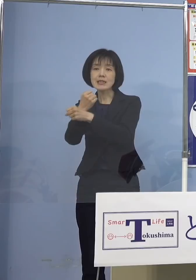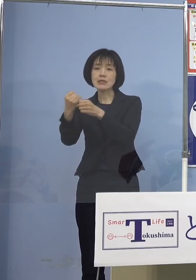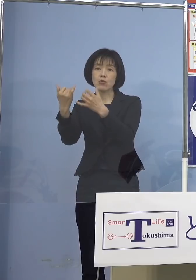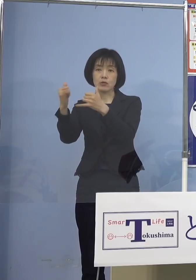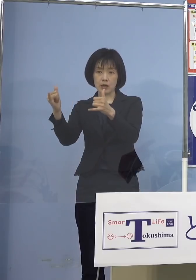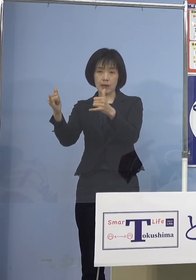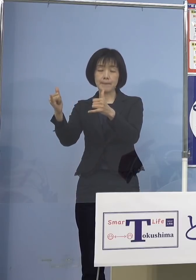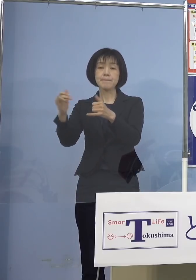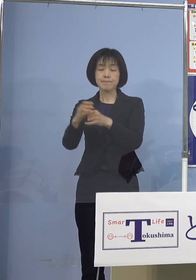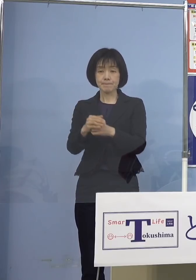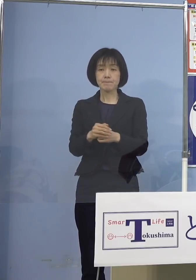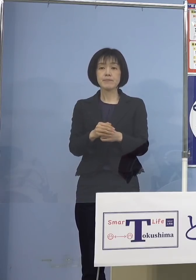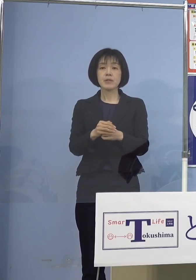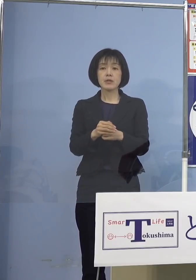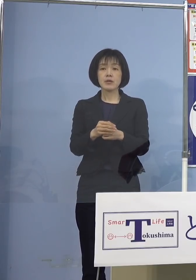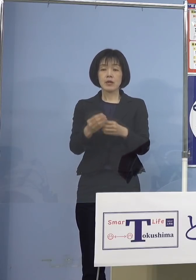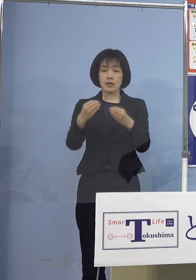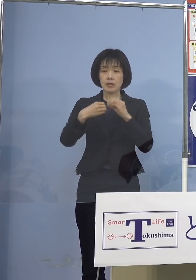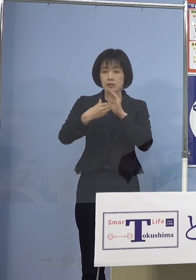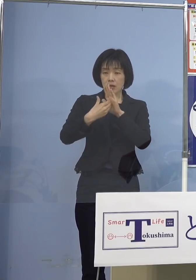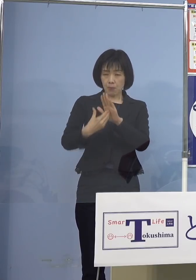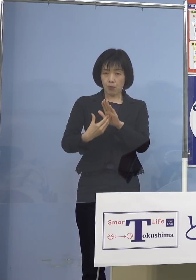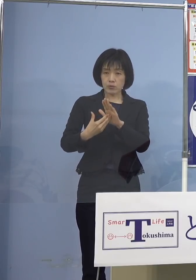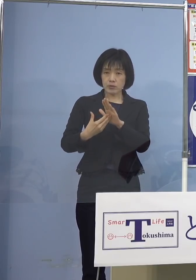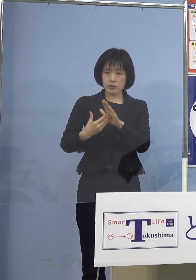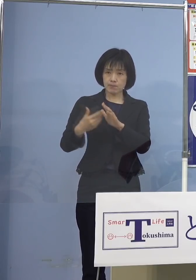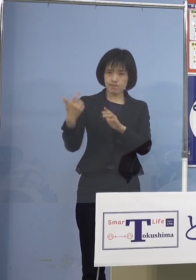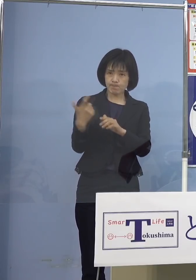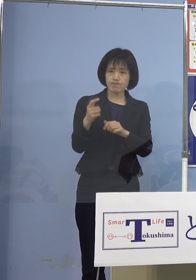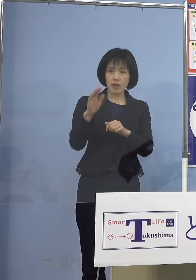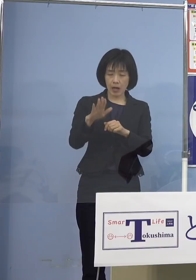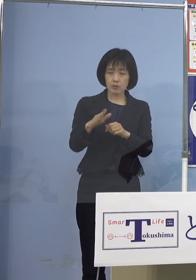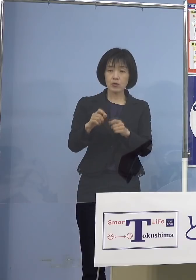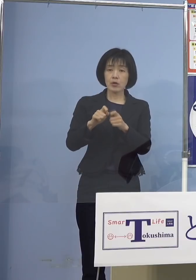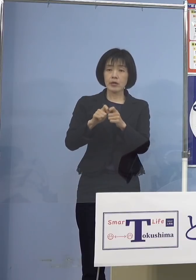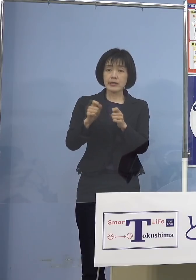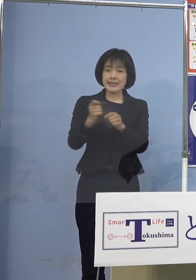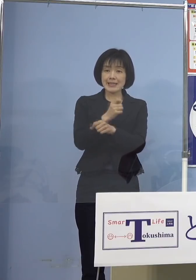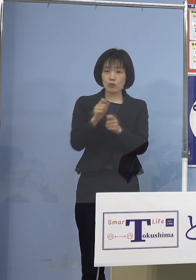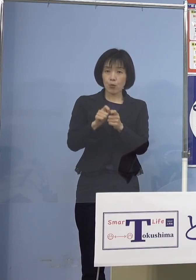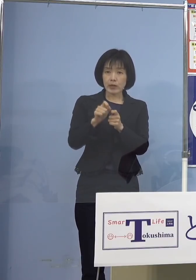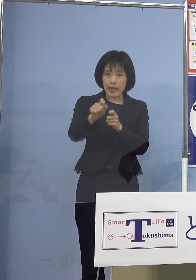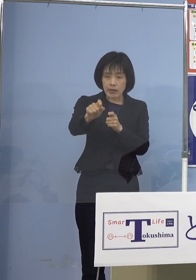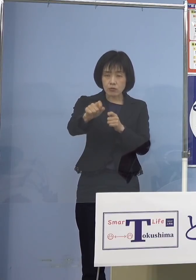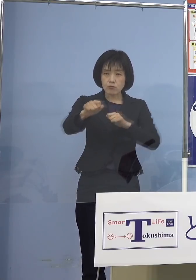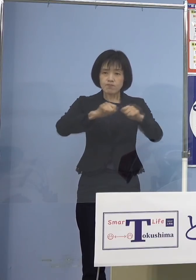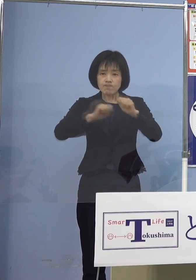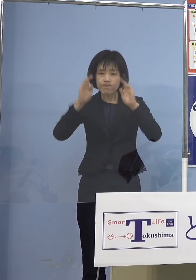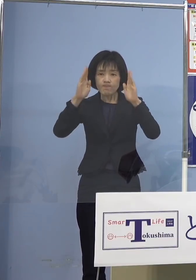感染防止対策の徹底と事業継続に 取り組んでいただいている